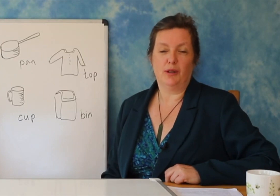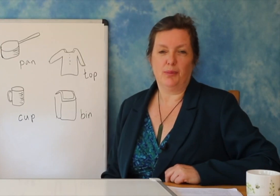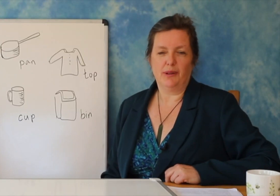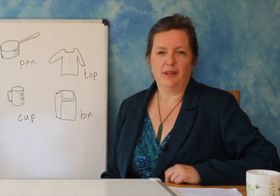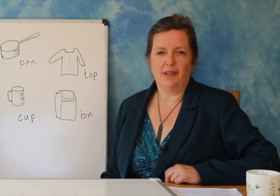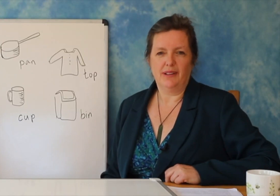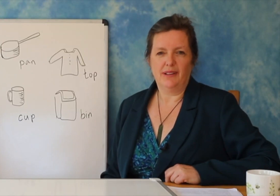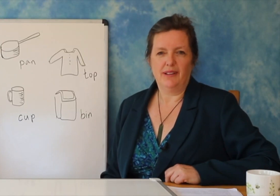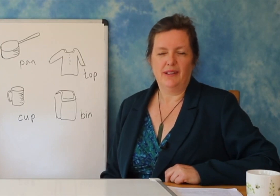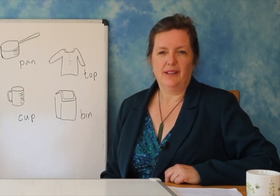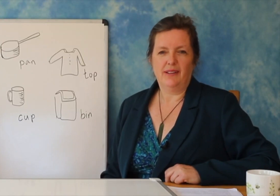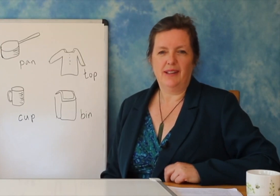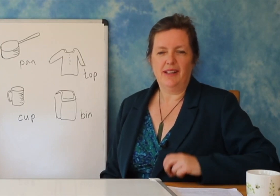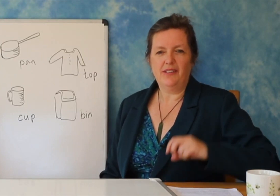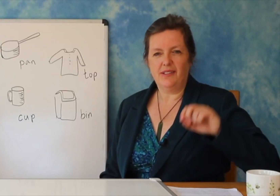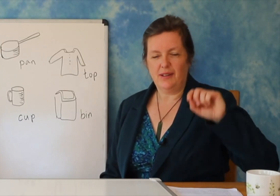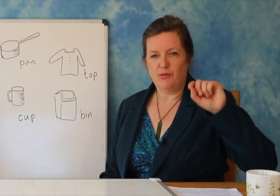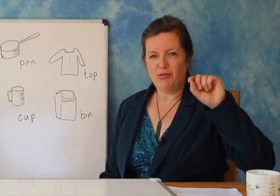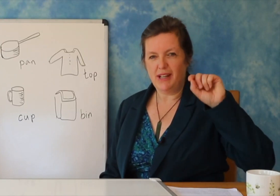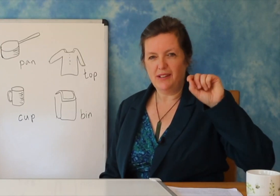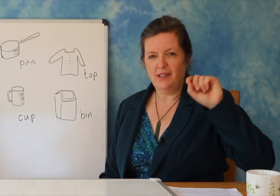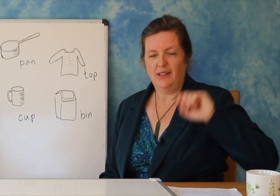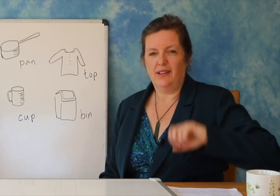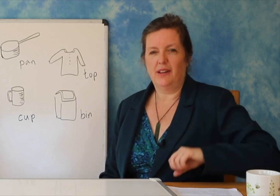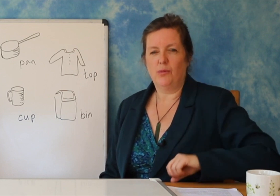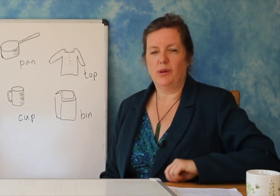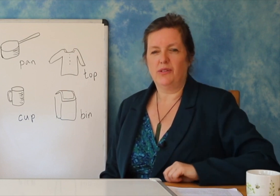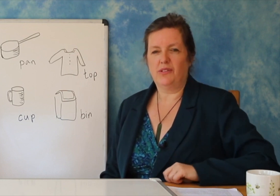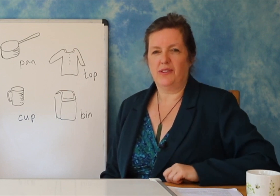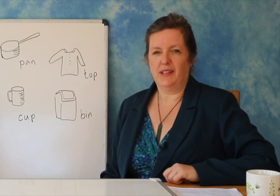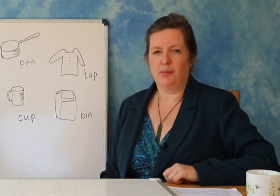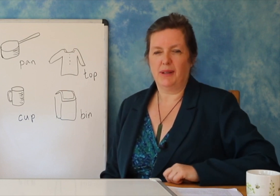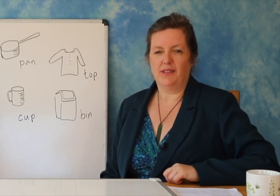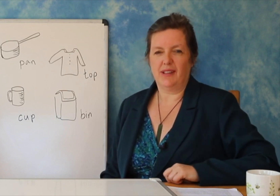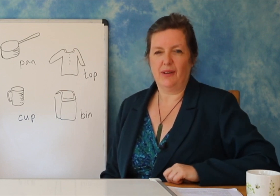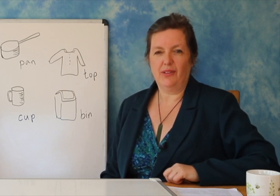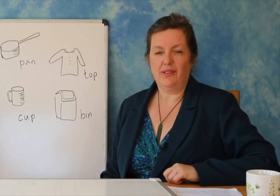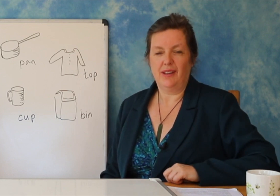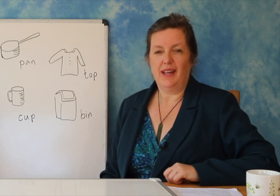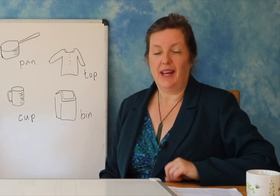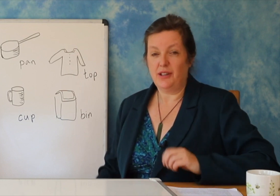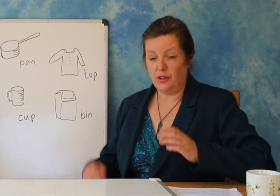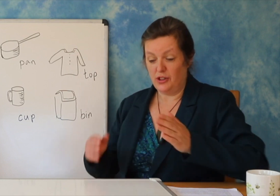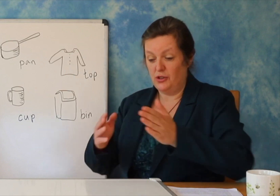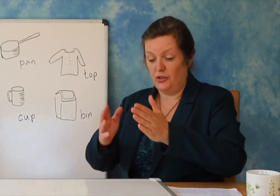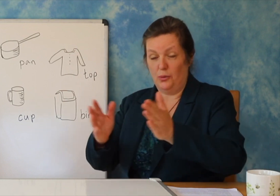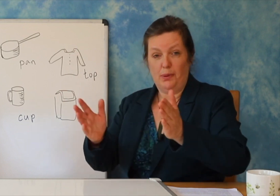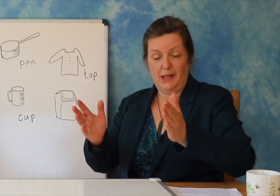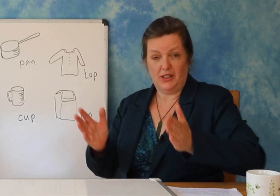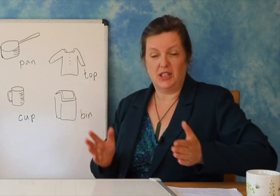Pas ca kohësh, fara ka rrënjë në rritje, por ajo është ende e padukshme, dhe ju merrni